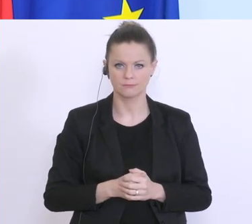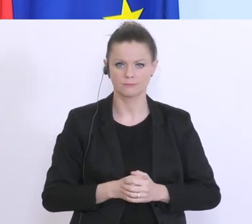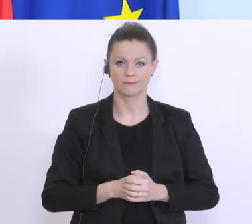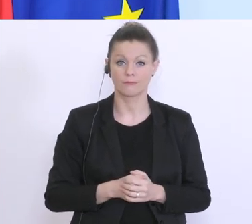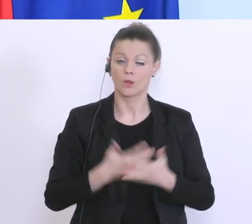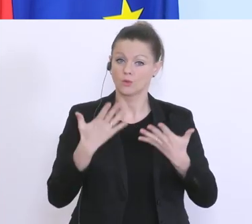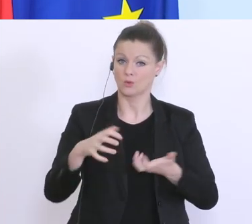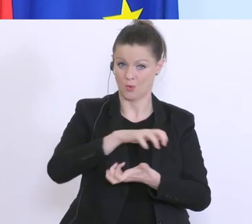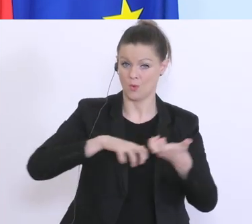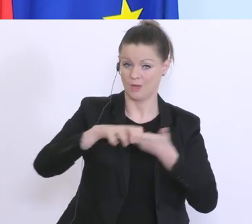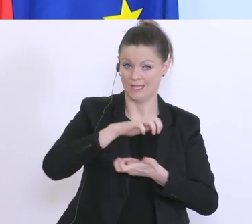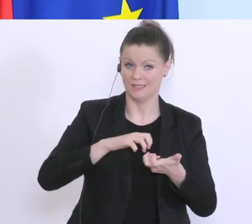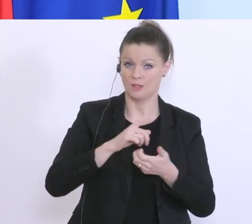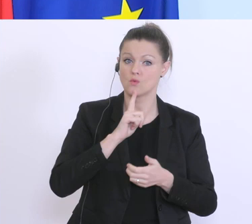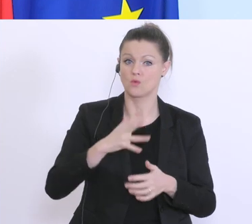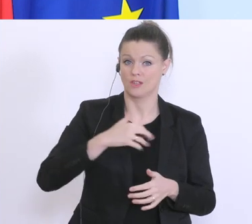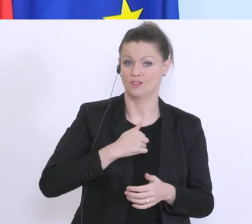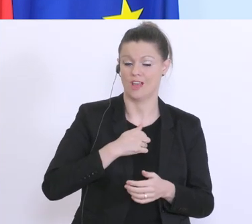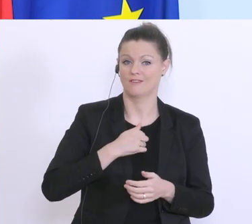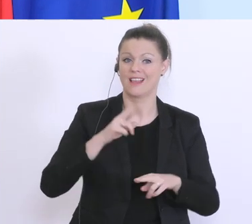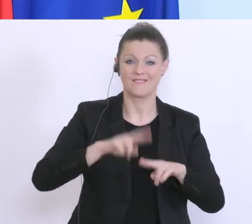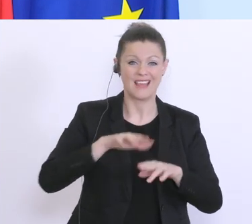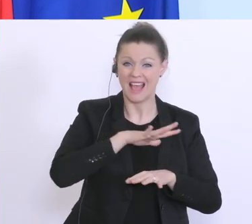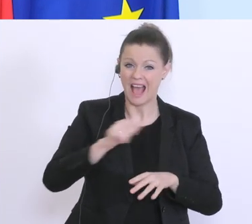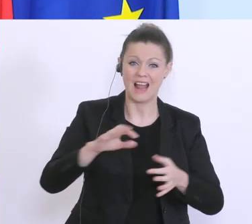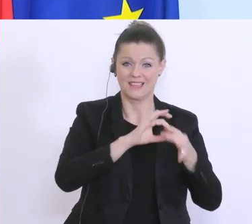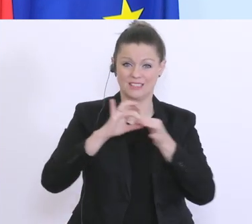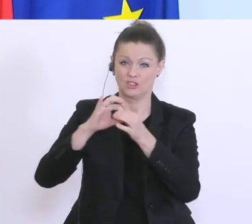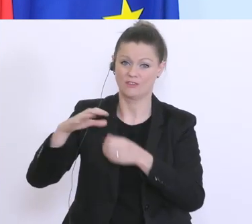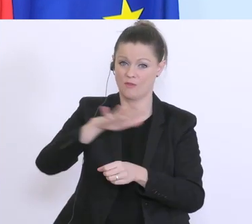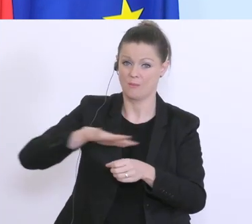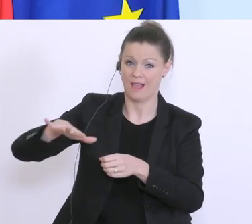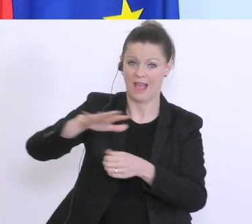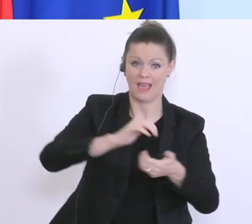in Zusammenarbeit mit allen gesellschaftlichen Bereichen, mit allen Generationen bewältigen,